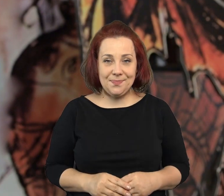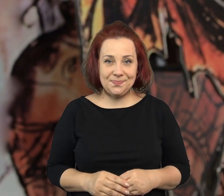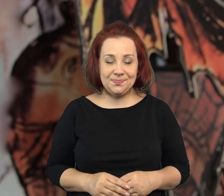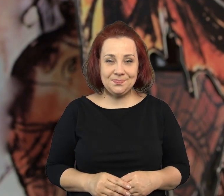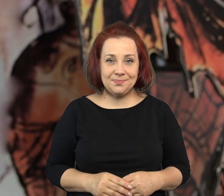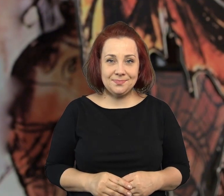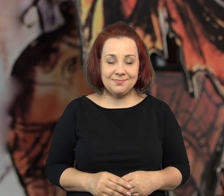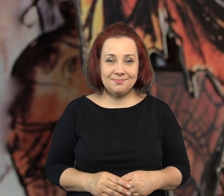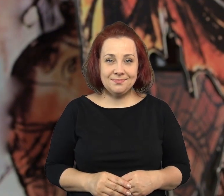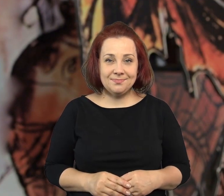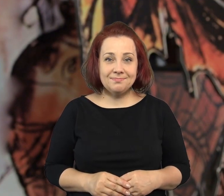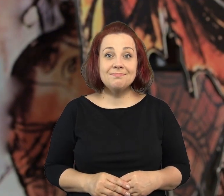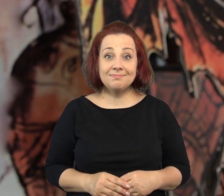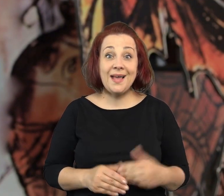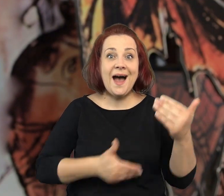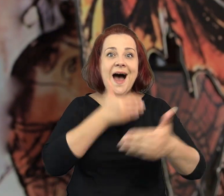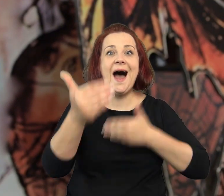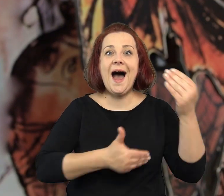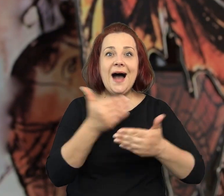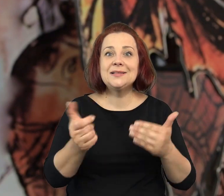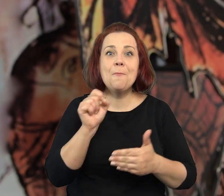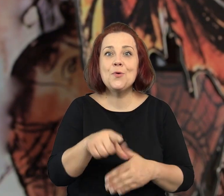Jest tutaj książka „Bombka babci Zilbersztajn”,